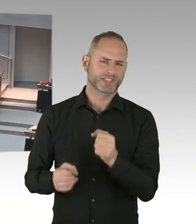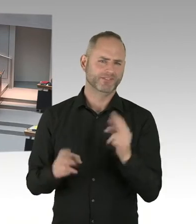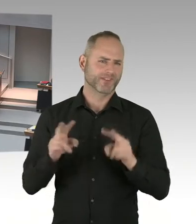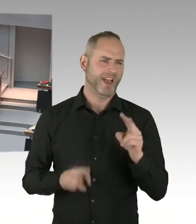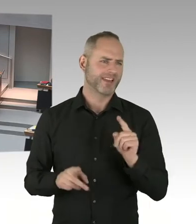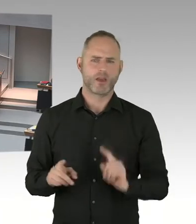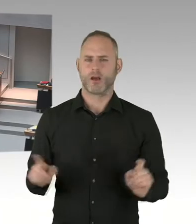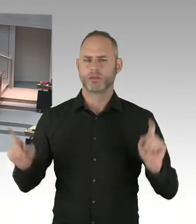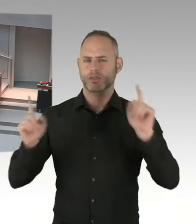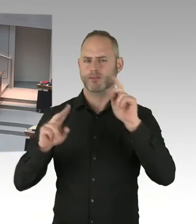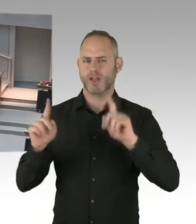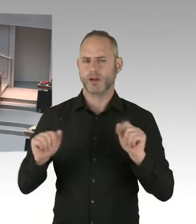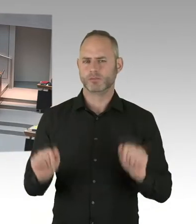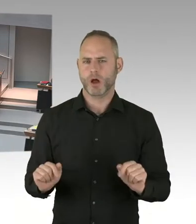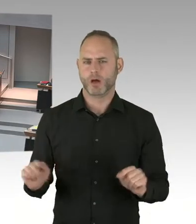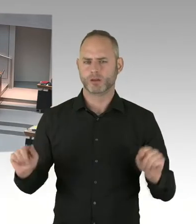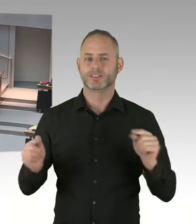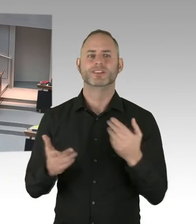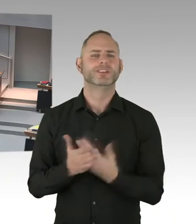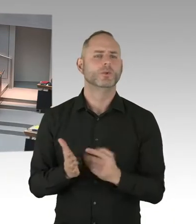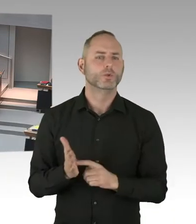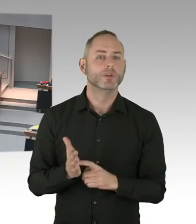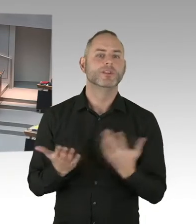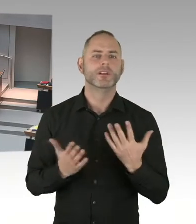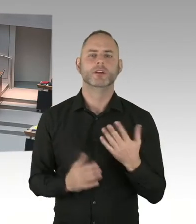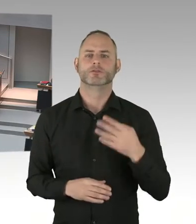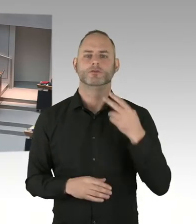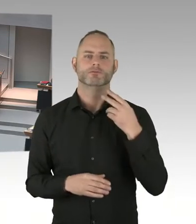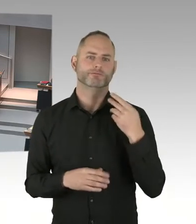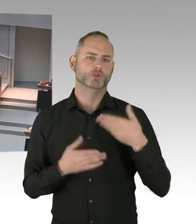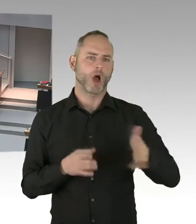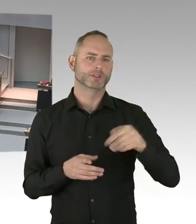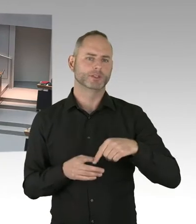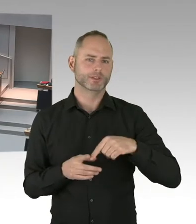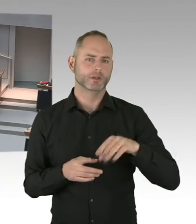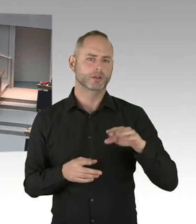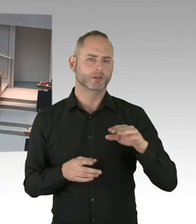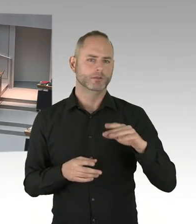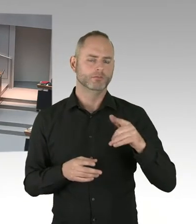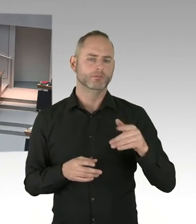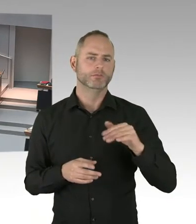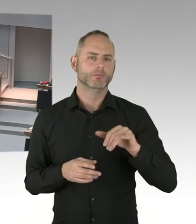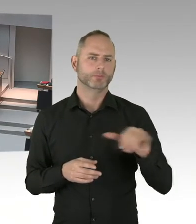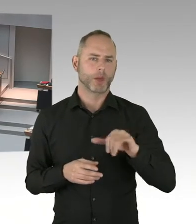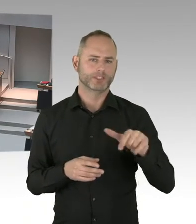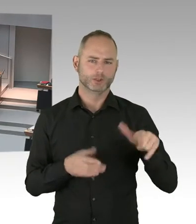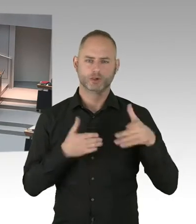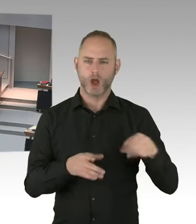Um entsprechende Sicherheitsmaßnahmen direkt an der Grenze des Platzes einzurichten. Das hat der Marktbetreiber abgelehnt.